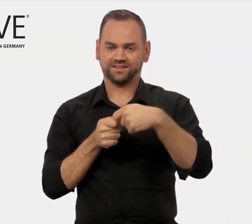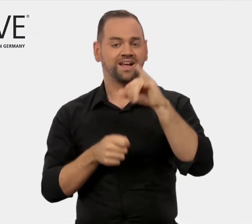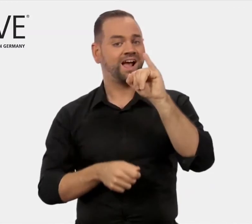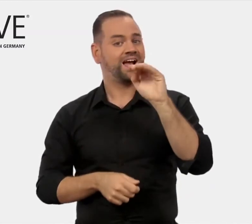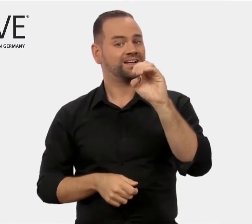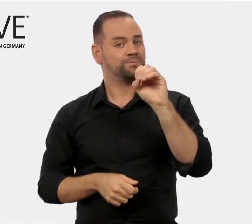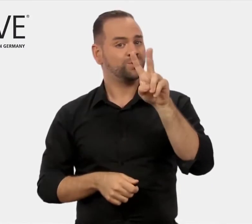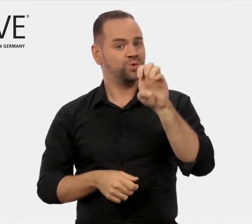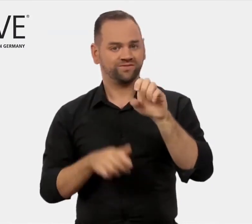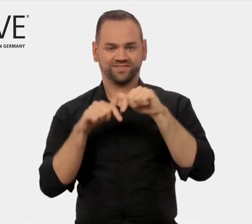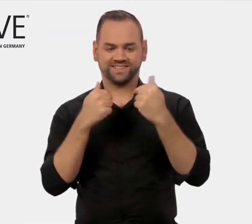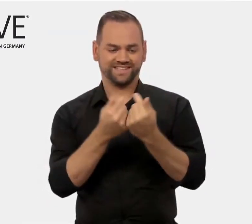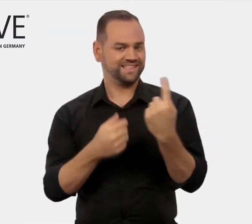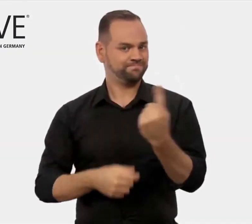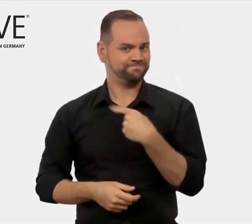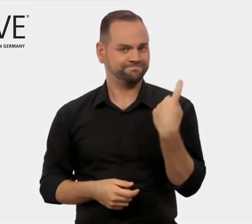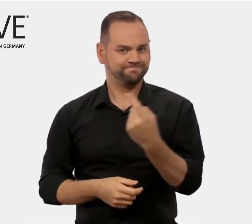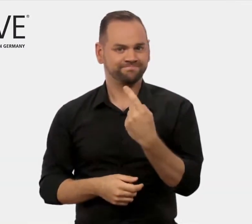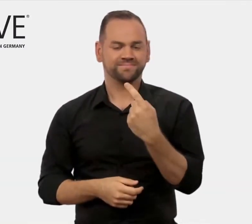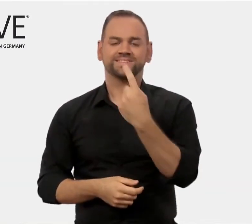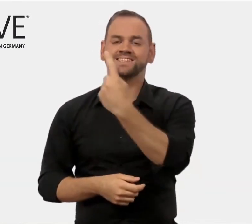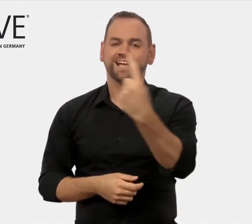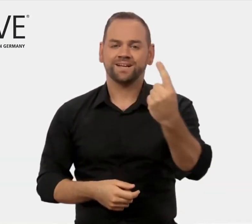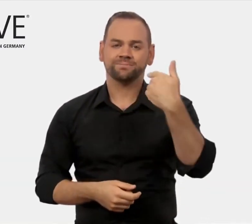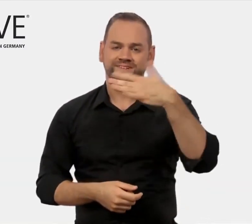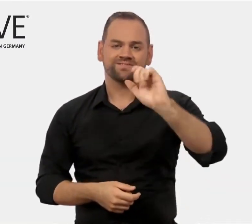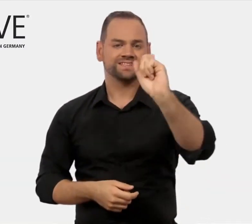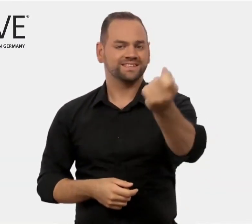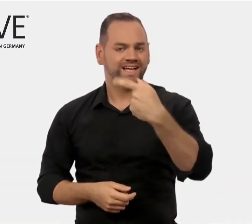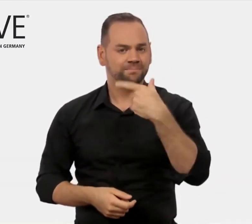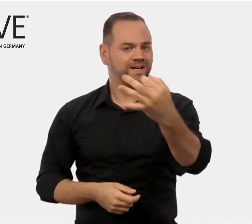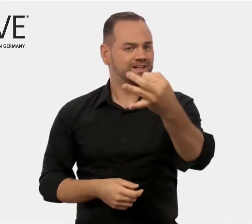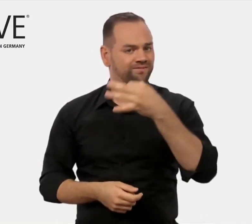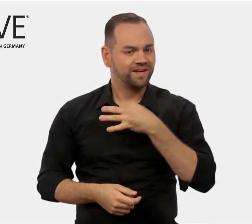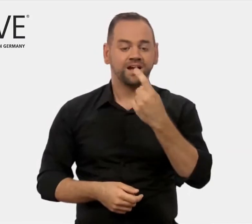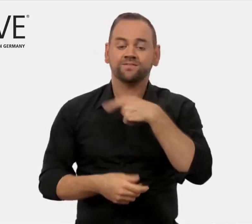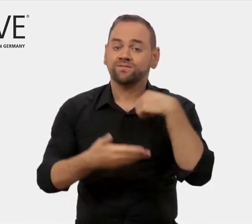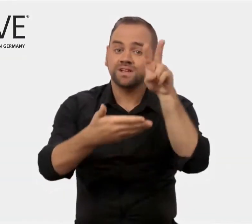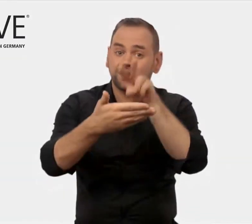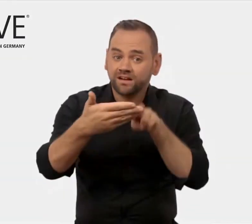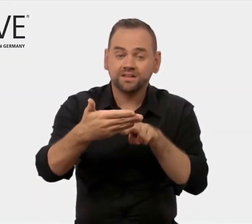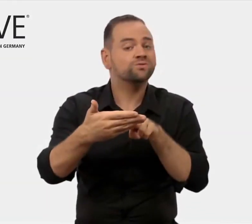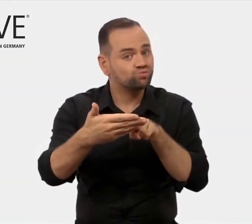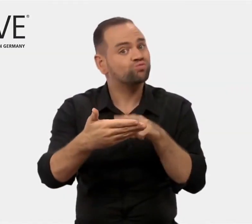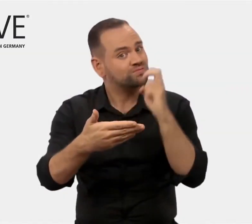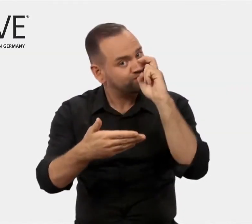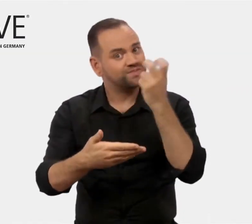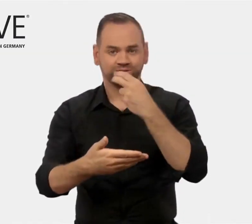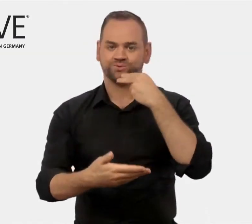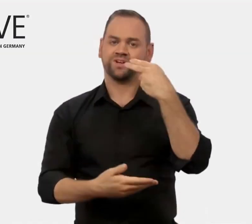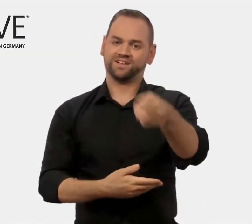Wir im iMOVE-Team bemühen uns, Ihre Fragen zu beantworten.